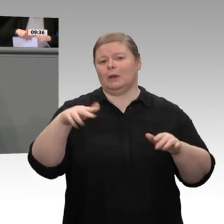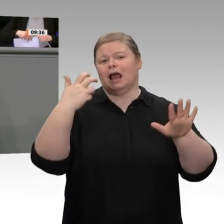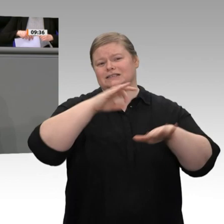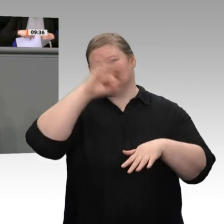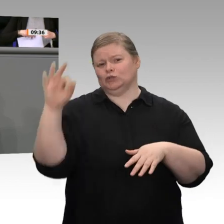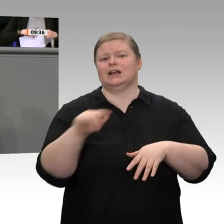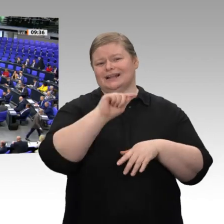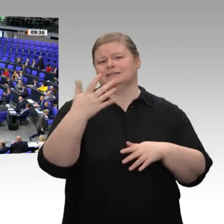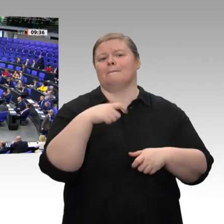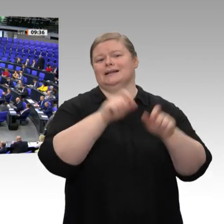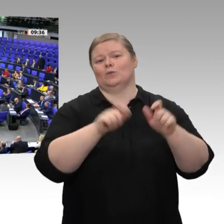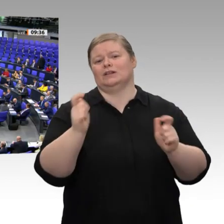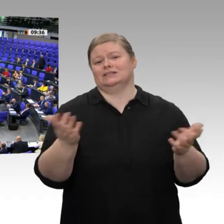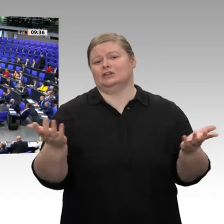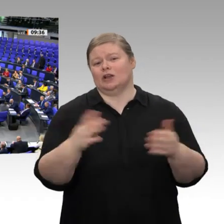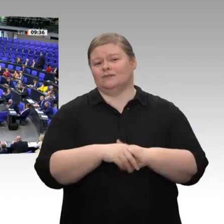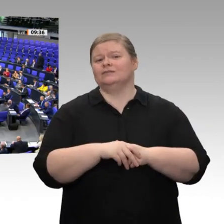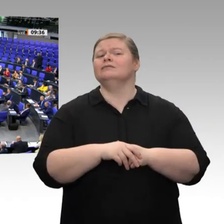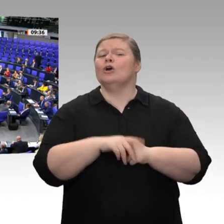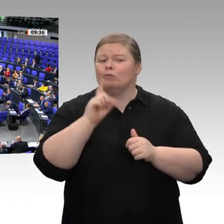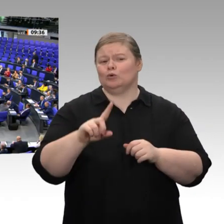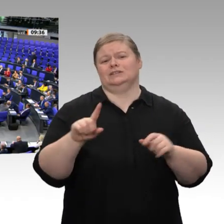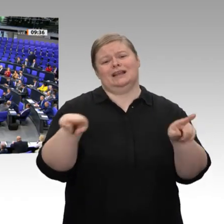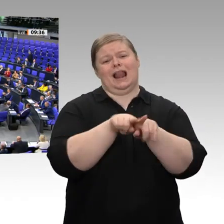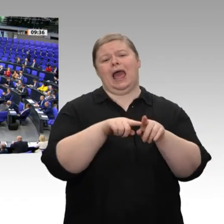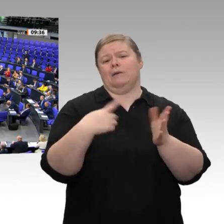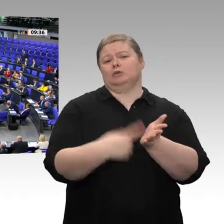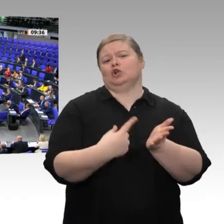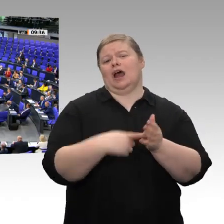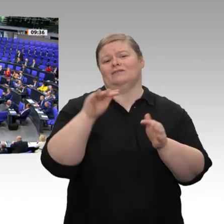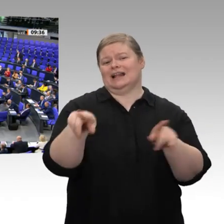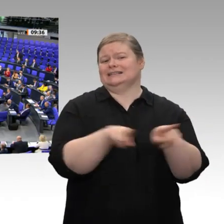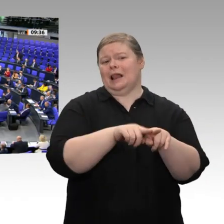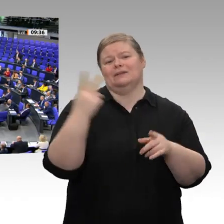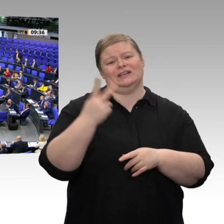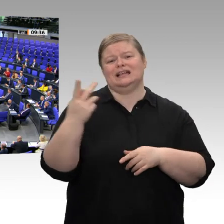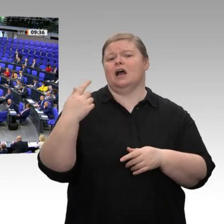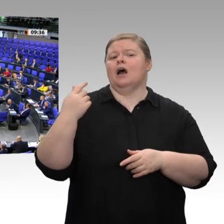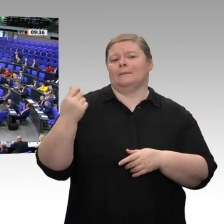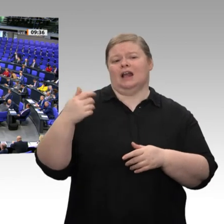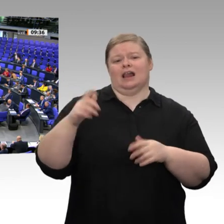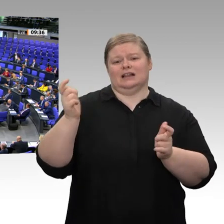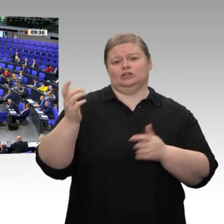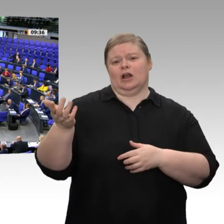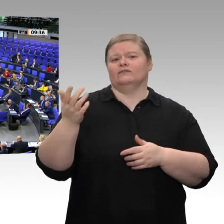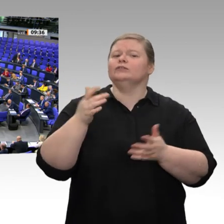damit wir auch in Zukunft noch einen Mittelstand haben. Drittens müssen wir die Bürger entlasten; auch